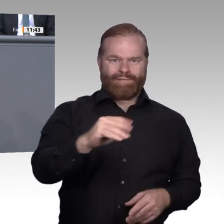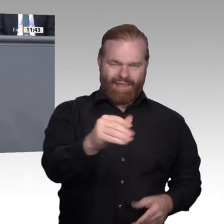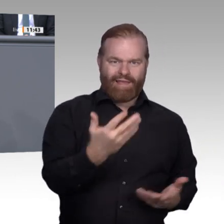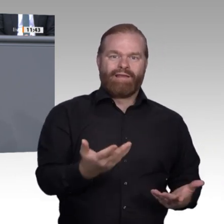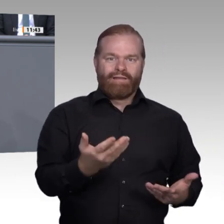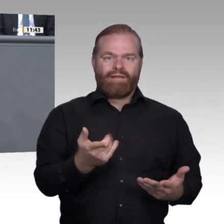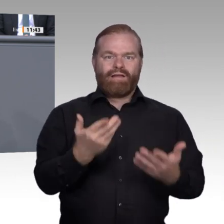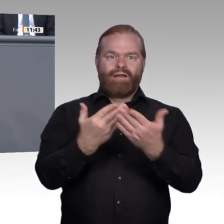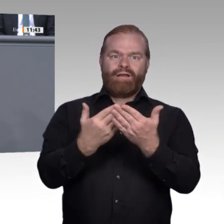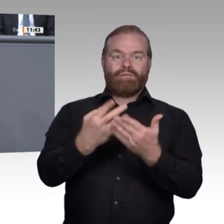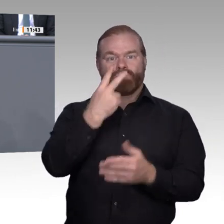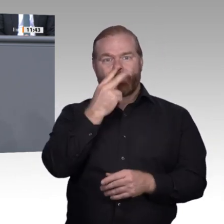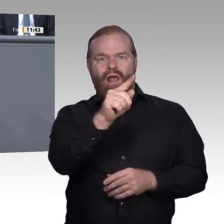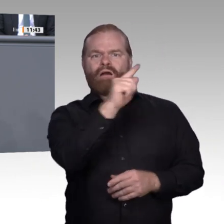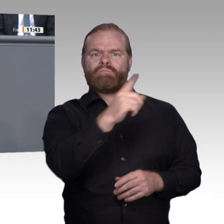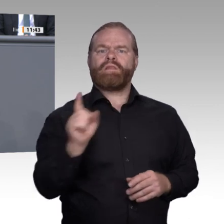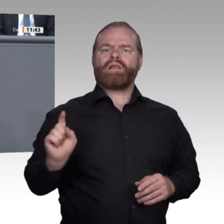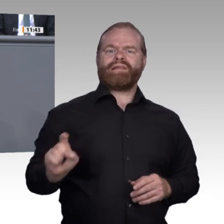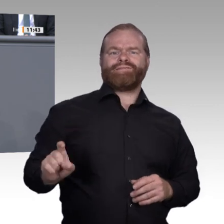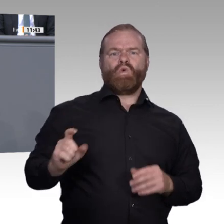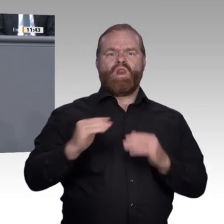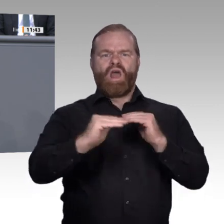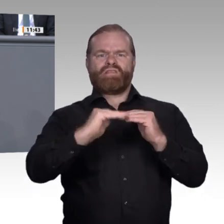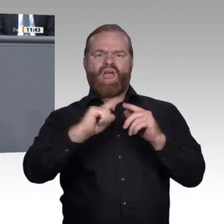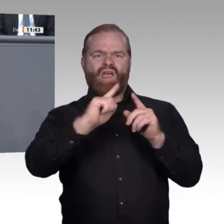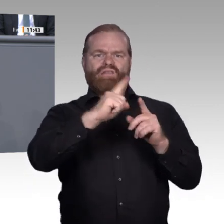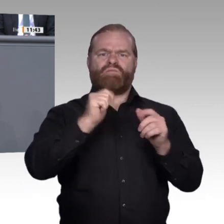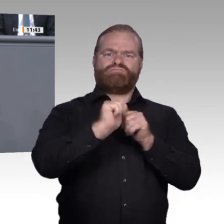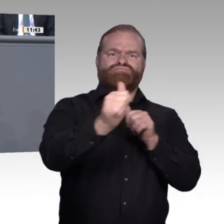Geister schaffen Innovationen und Fortschritt zum Wohle aller. Ideologisch gefesselte